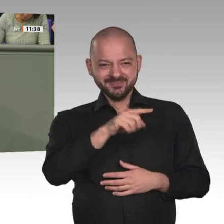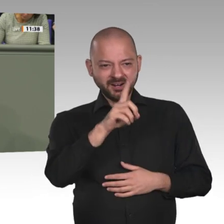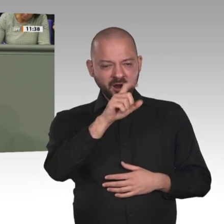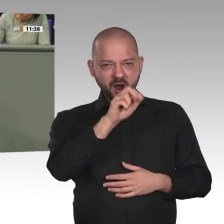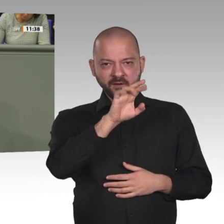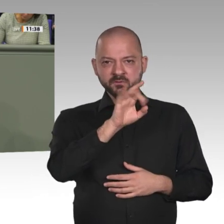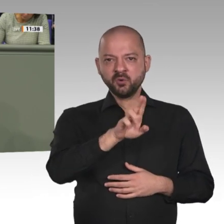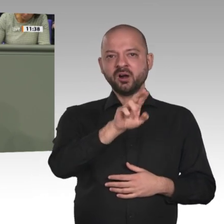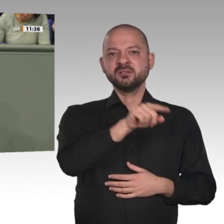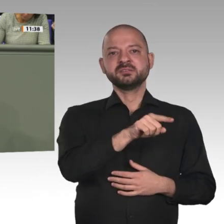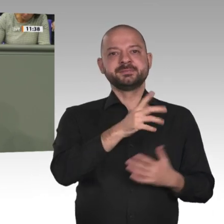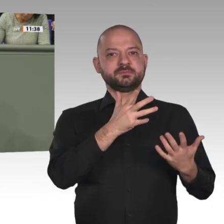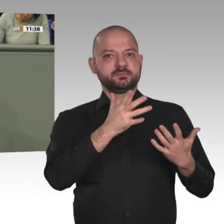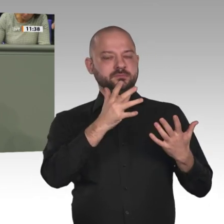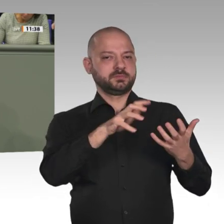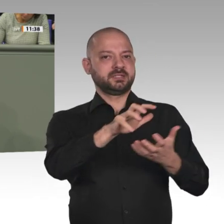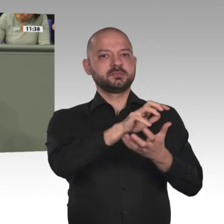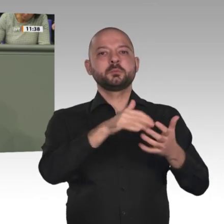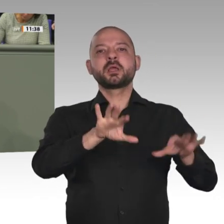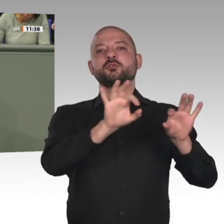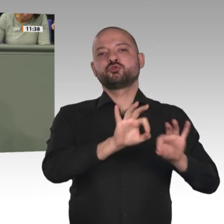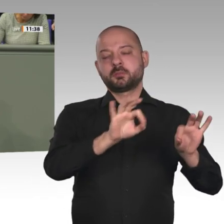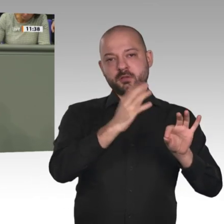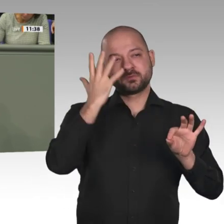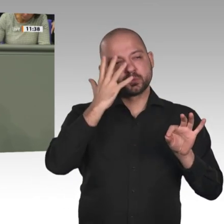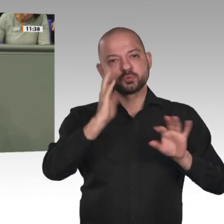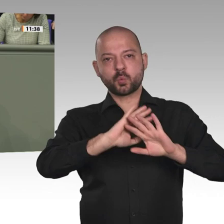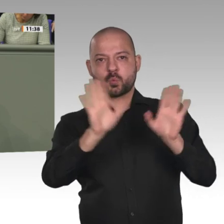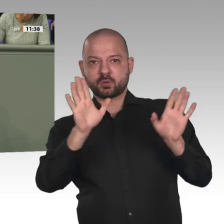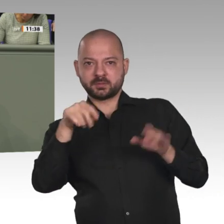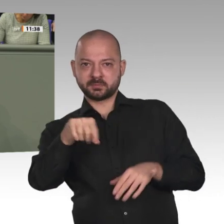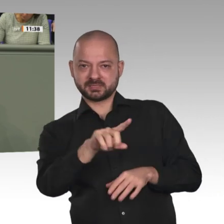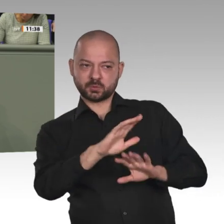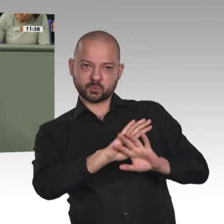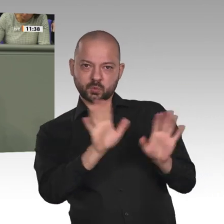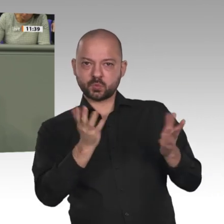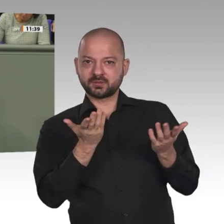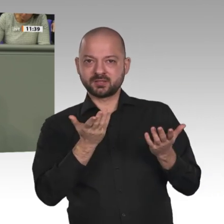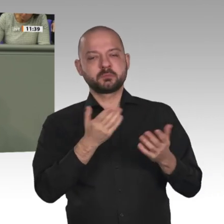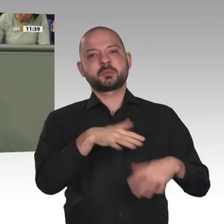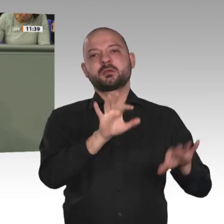sich die AfD für die Fortsetzung der deutschen Beteiligung an UNAMID aus.